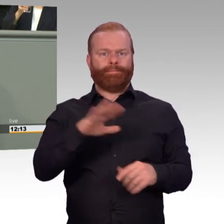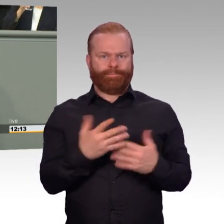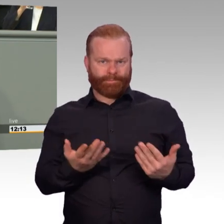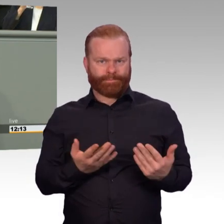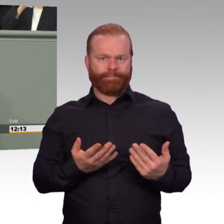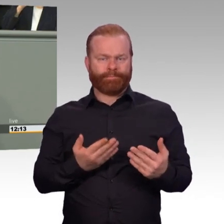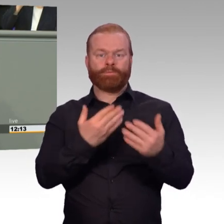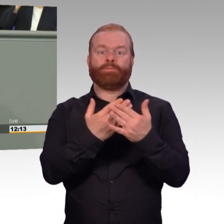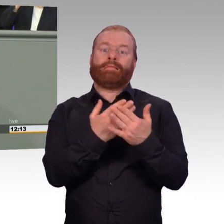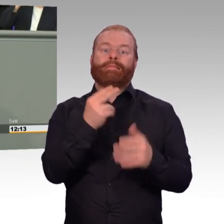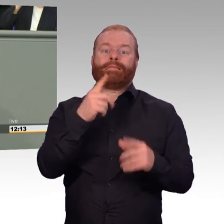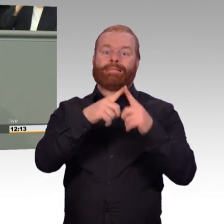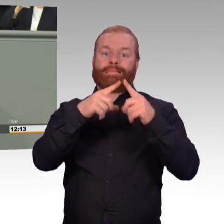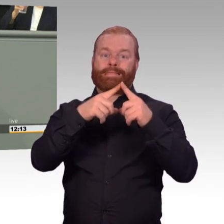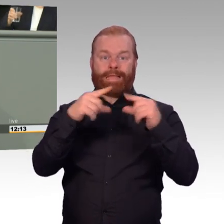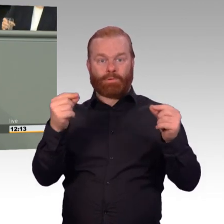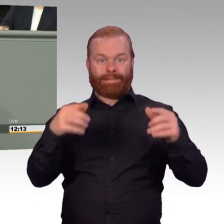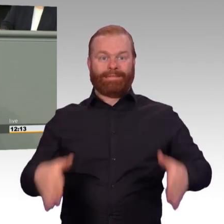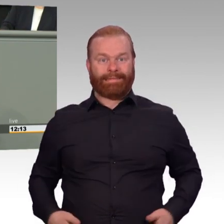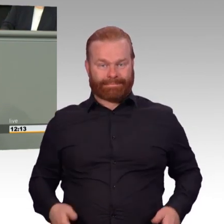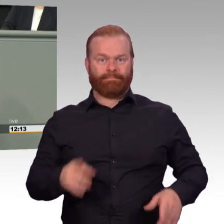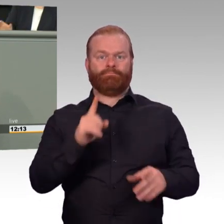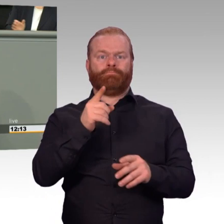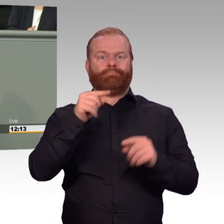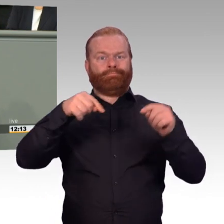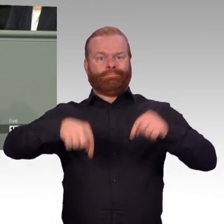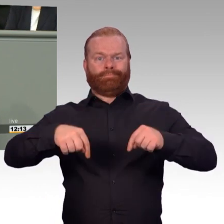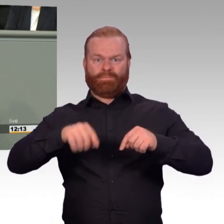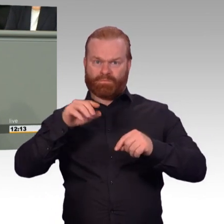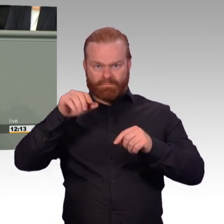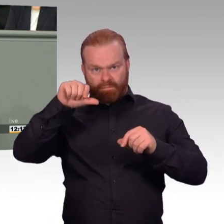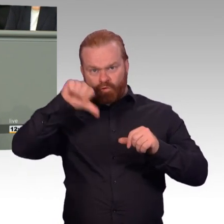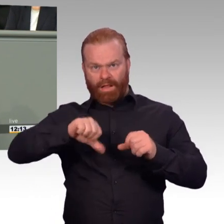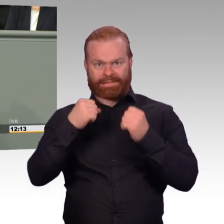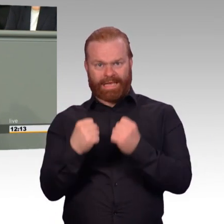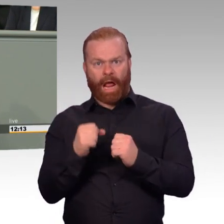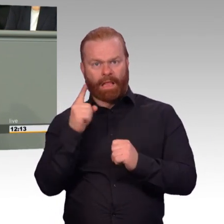eine Ersatzarbeitskraft bezahlt. Davon sind wir in der SPD-Fraktion noch nicht so richtig überzeugt.